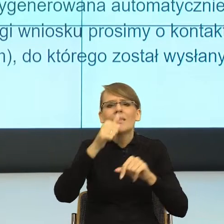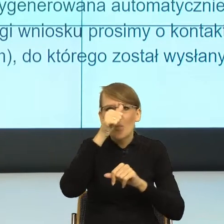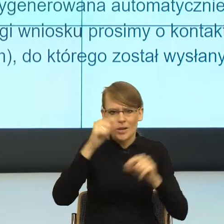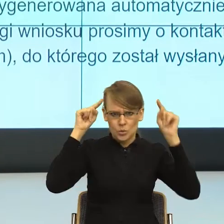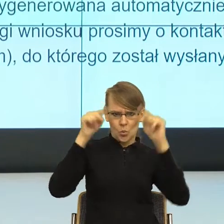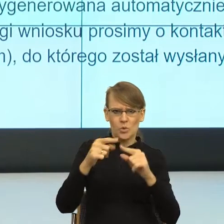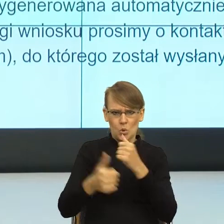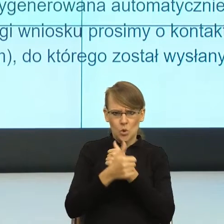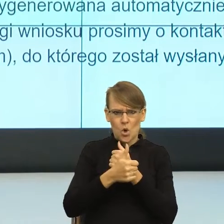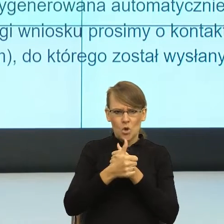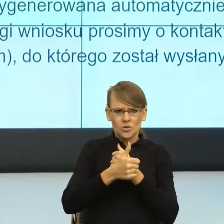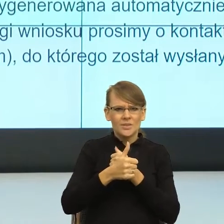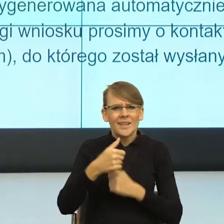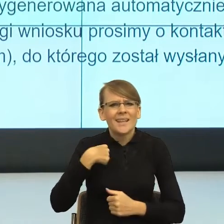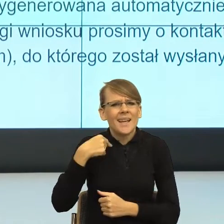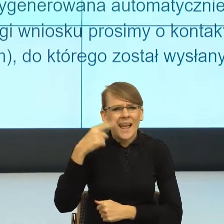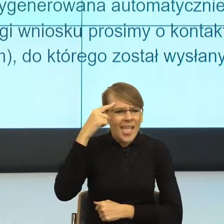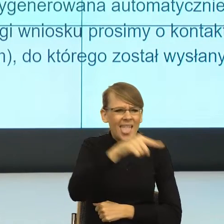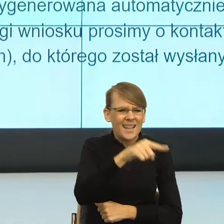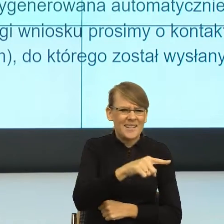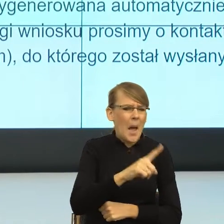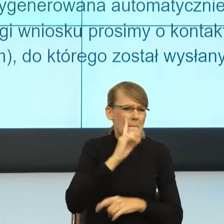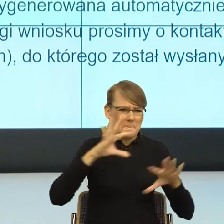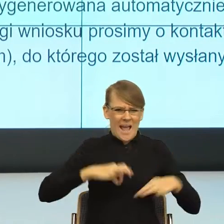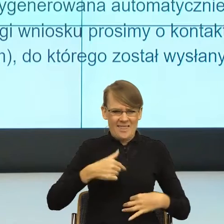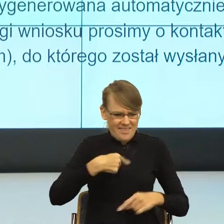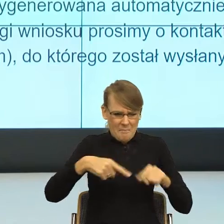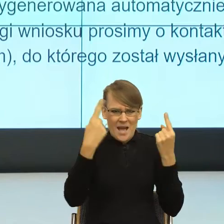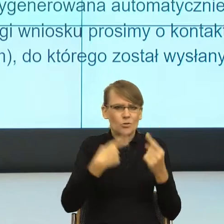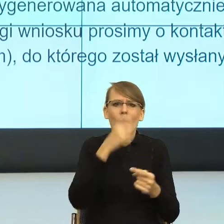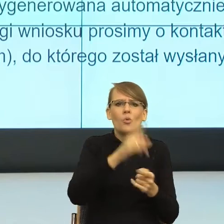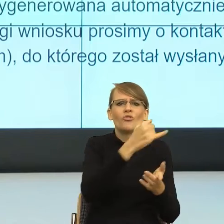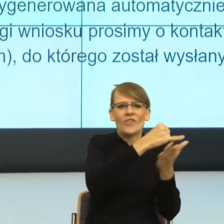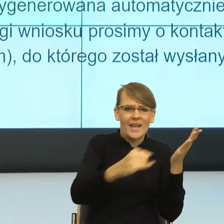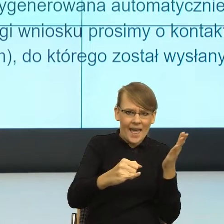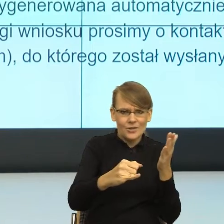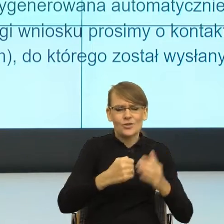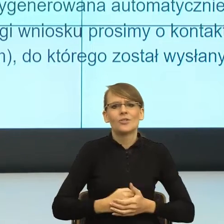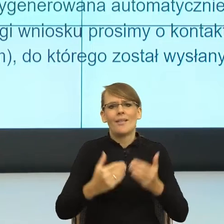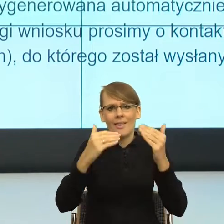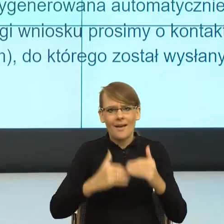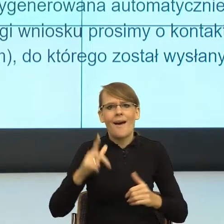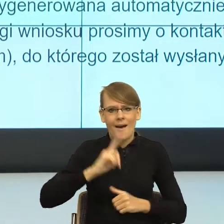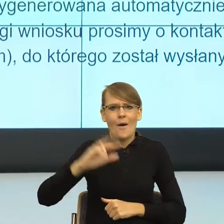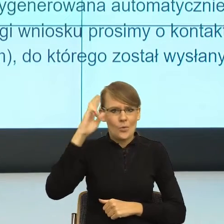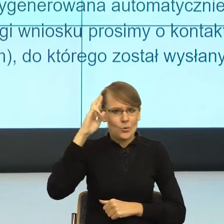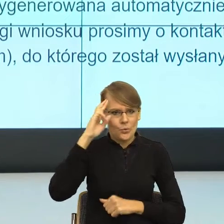wrócić i wykreślić to o tym, o tym panu, żebym mogła zrozumieć o co się co się tam dzieje. I znowu postulatywnie pięknie.